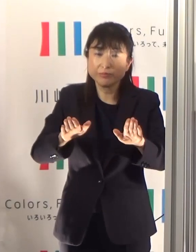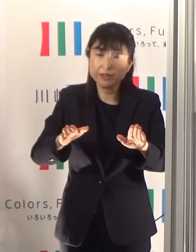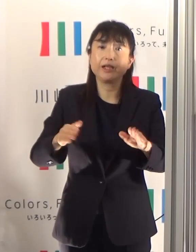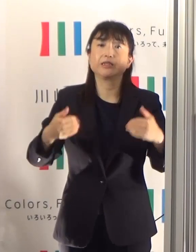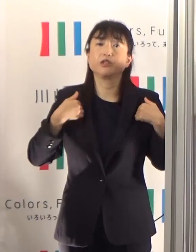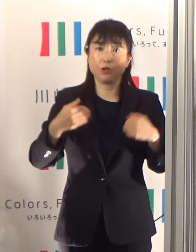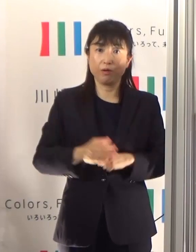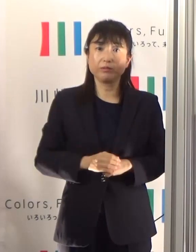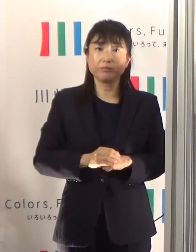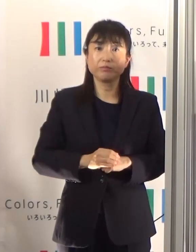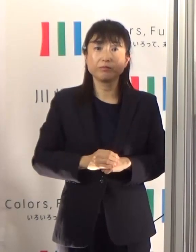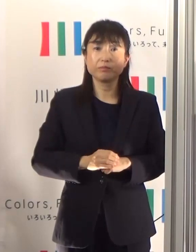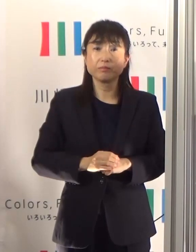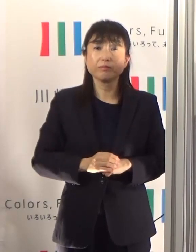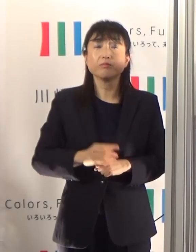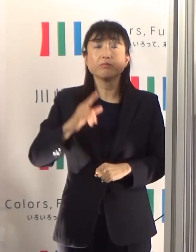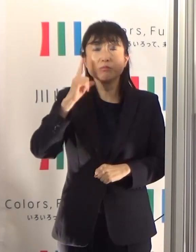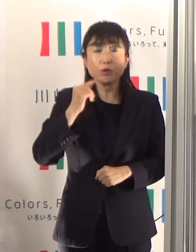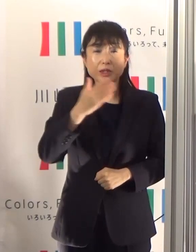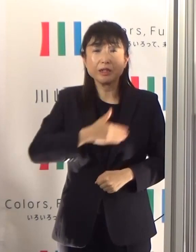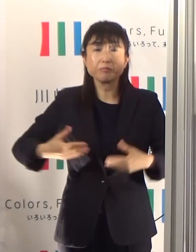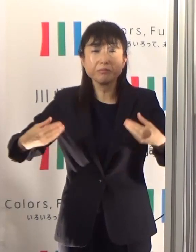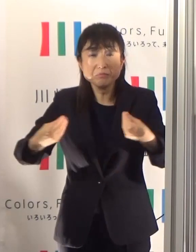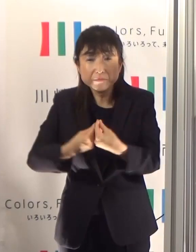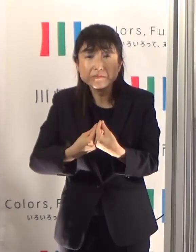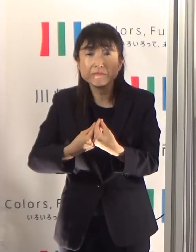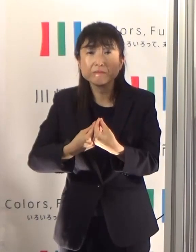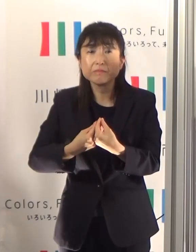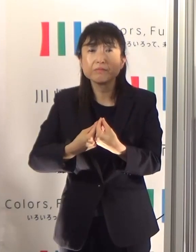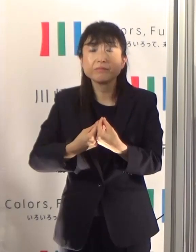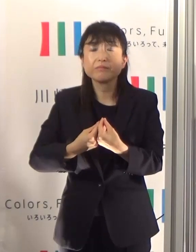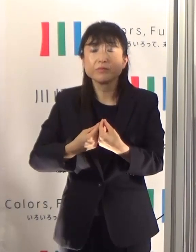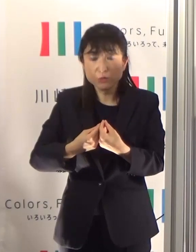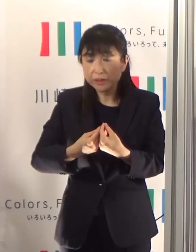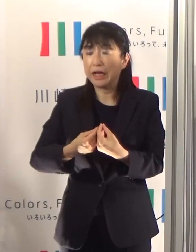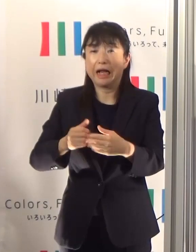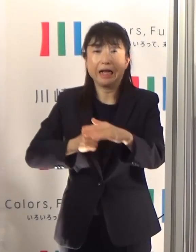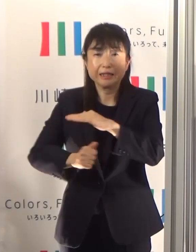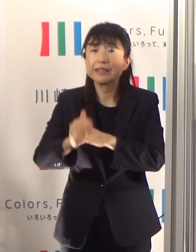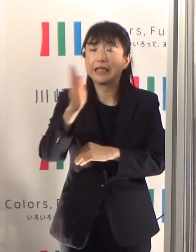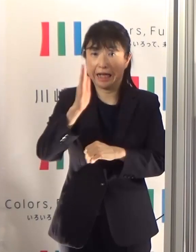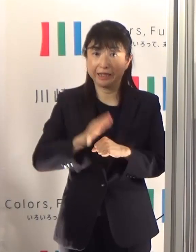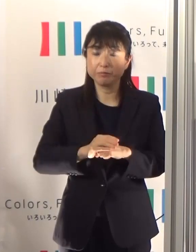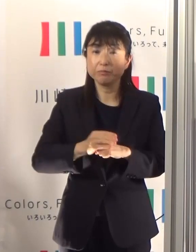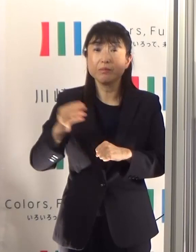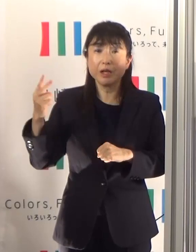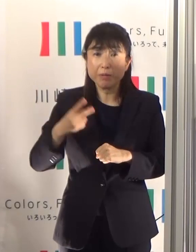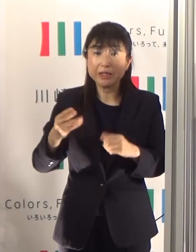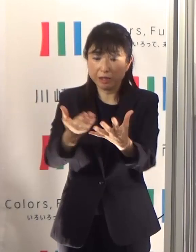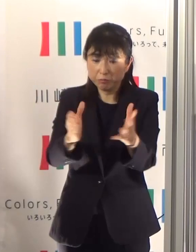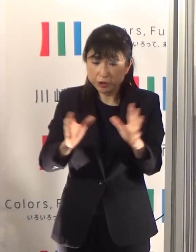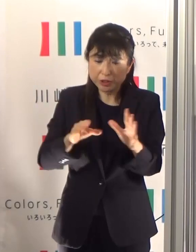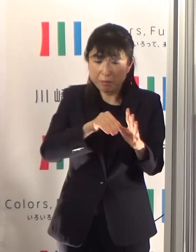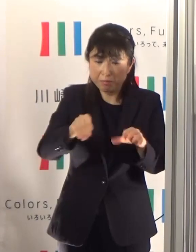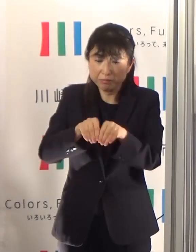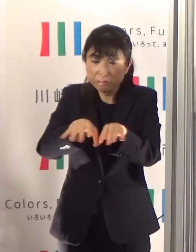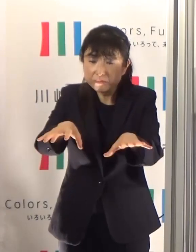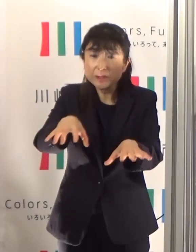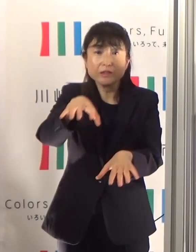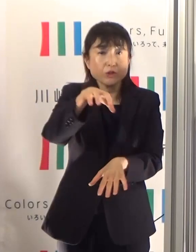体調不良時の外出や、患者発生数が明らかに多い場所への出入りは控えていただくとともに